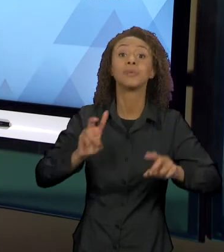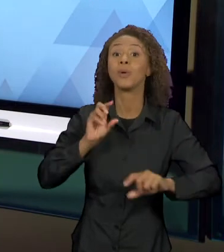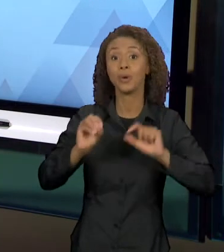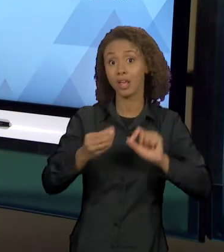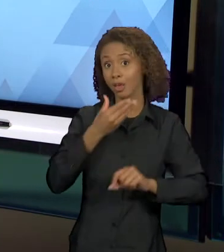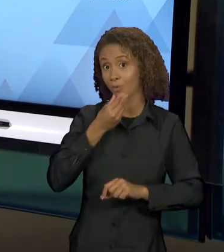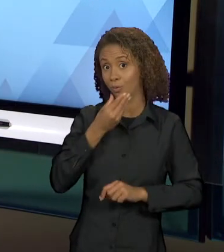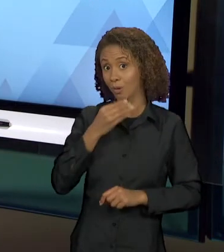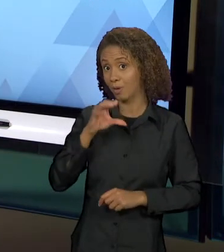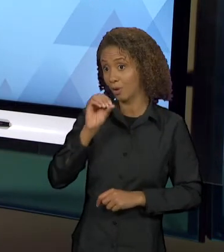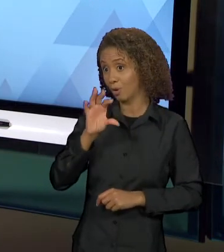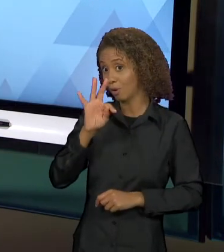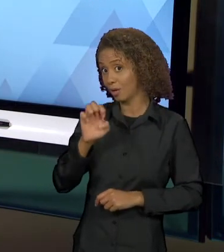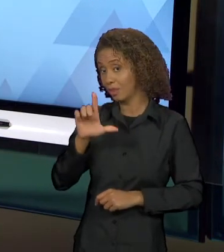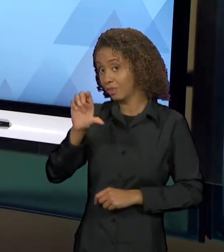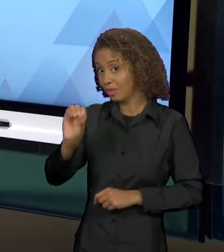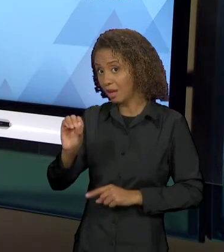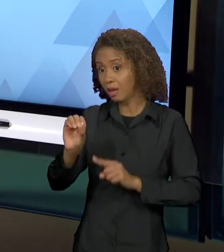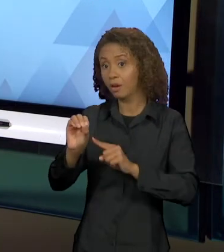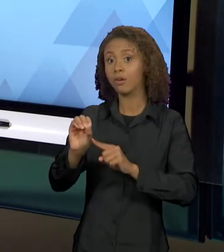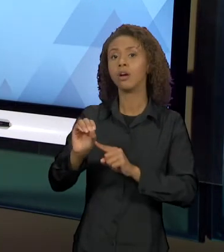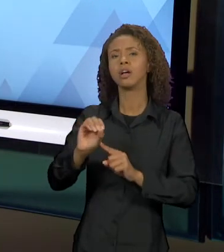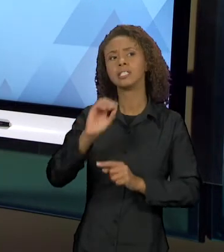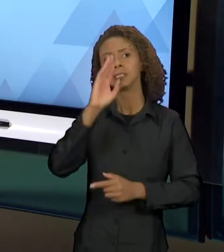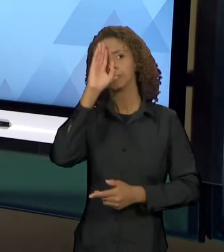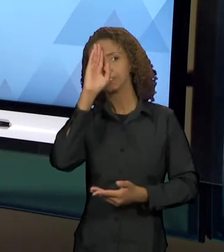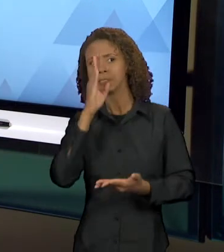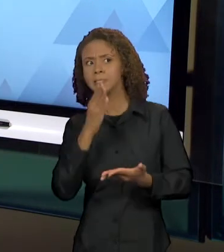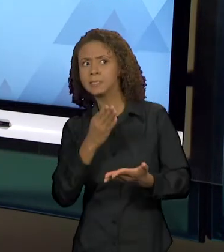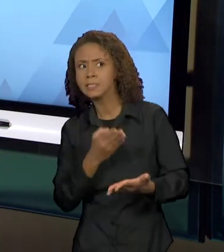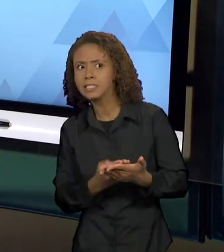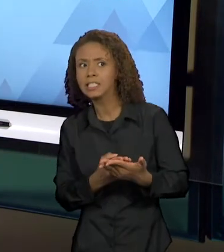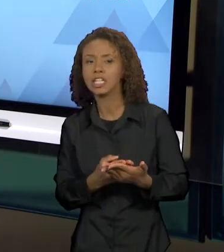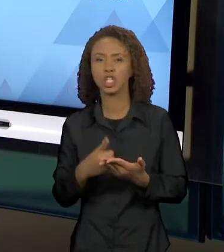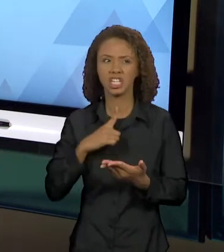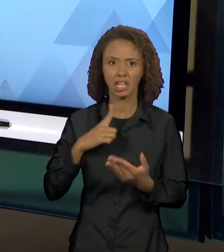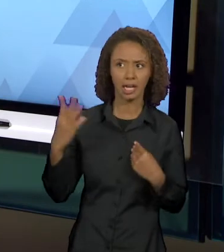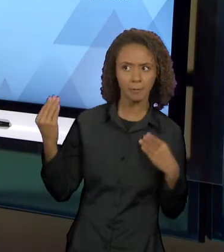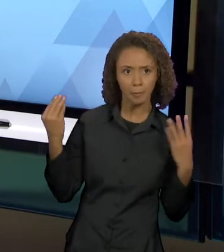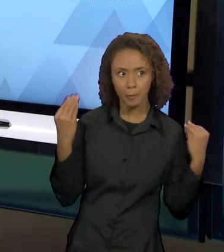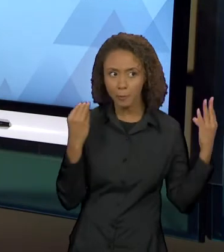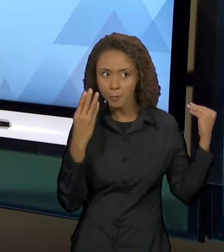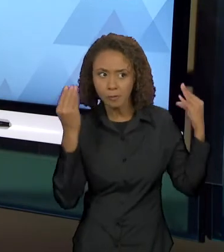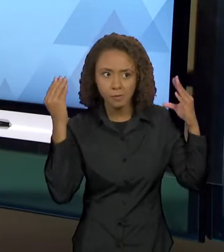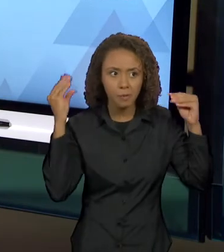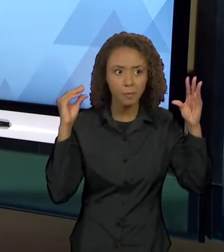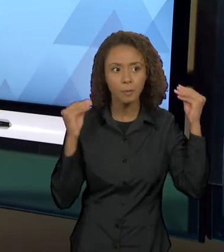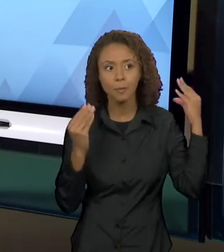ACREDITA POR INTRIGAS FEITAS NA TRAMA, QUE A SUA